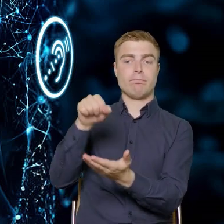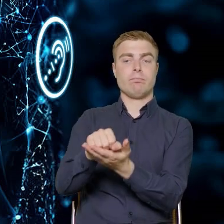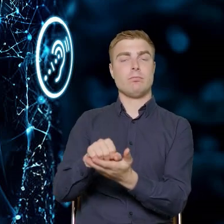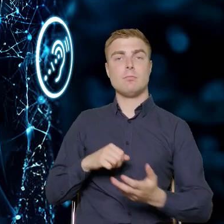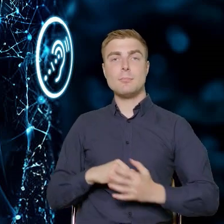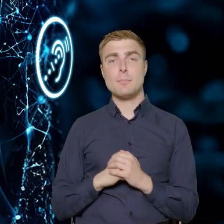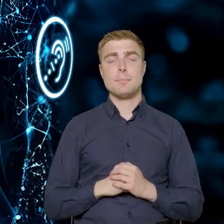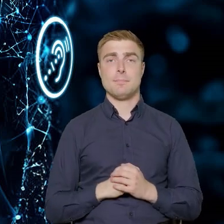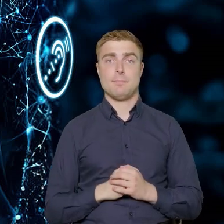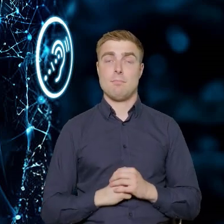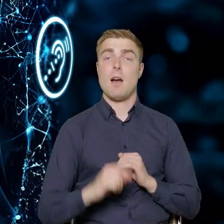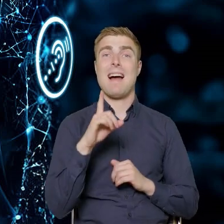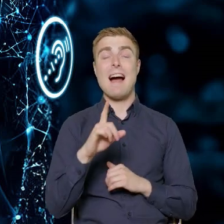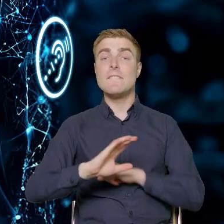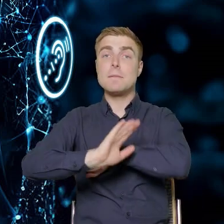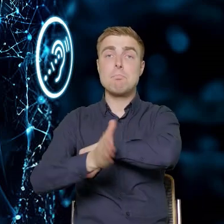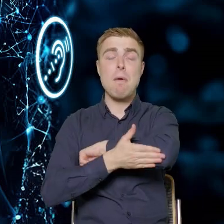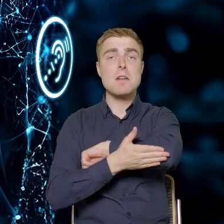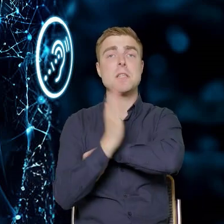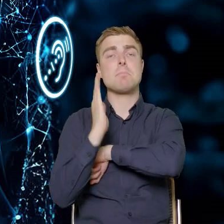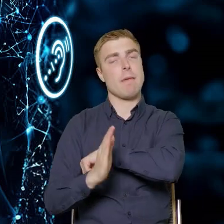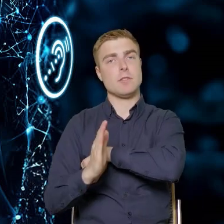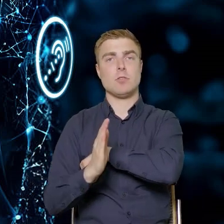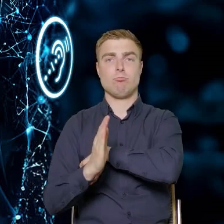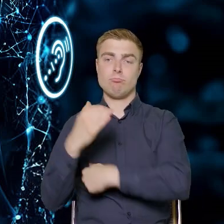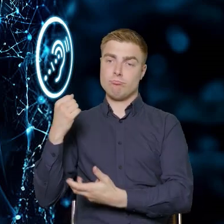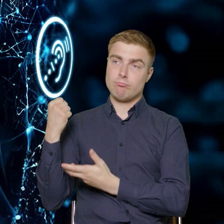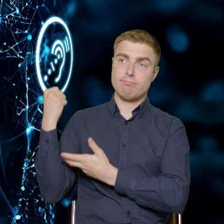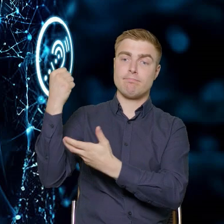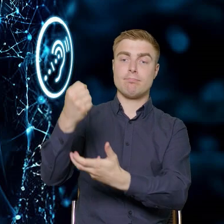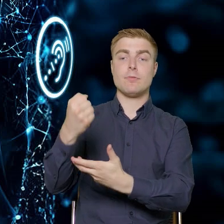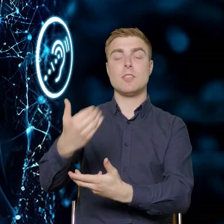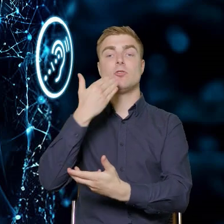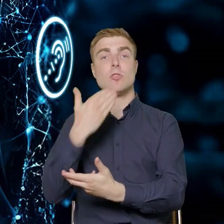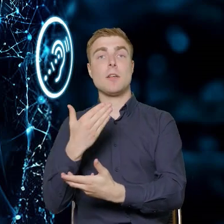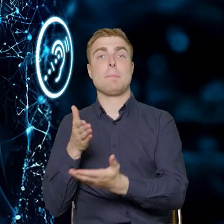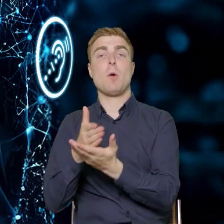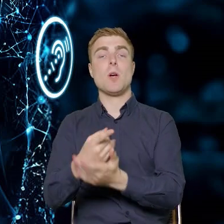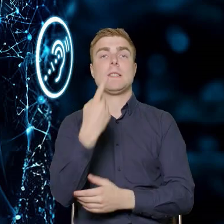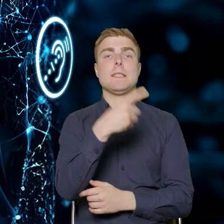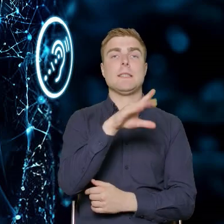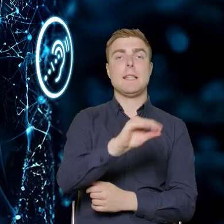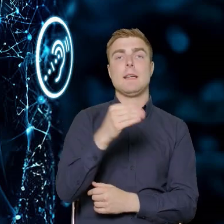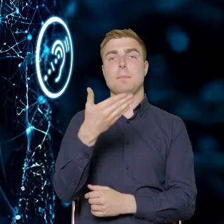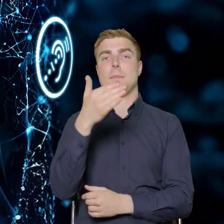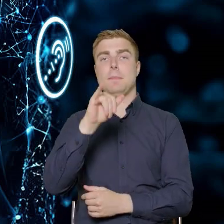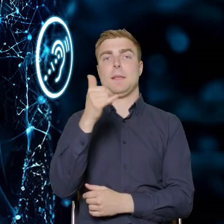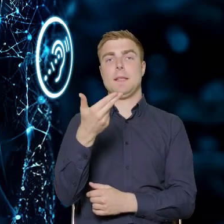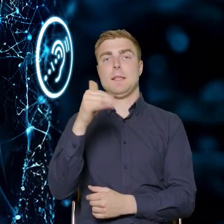A całe wsparcie będzie przekazywane na zasadzie pomocy de minimis. To jest taka techniczna forma wsparcia,